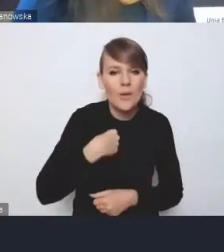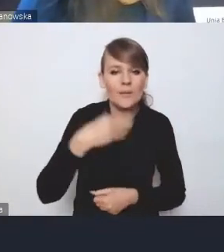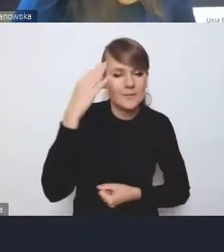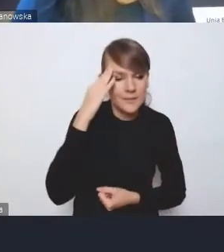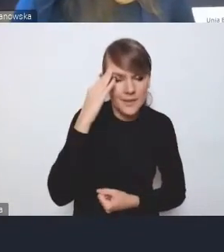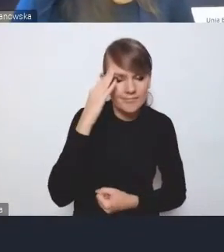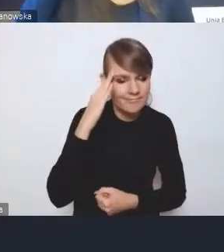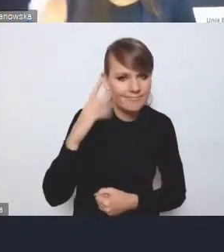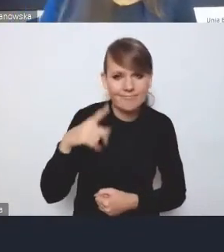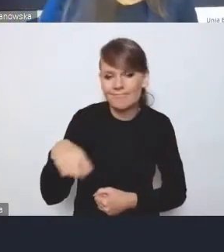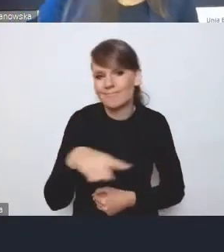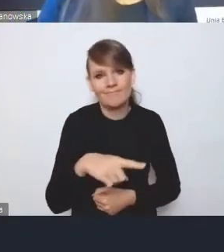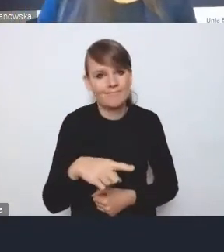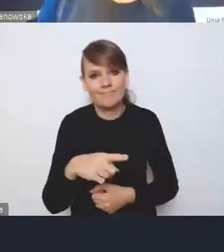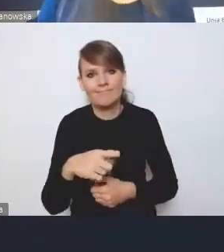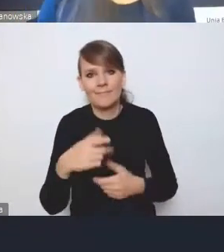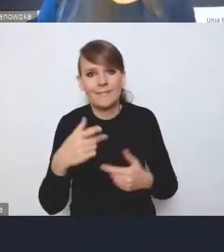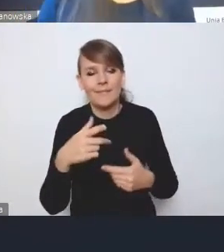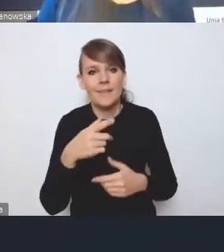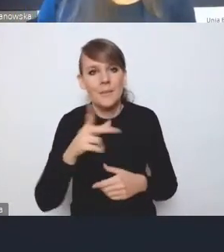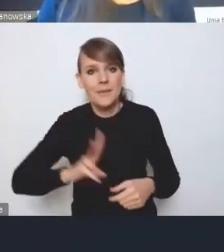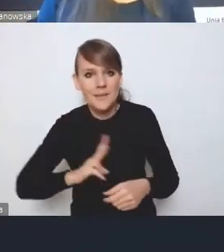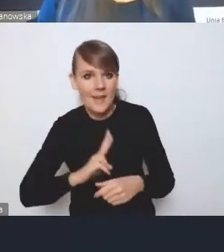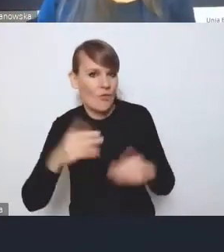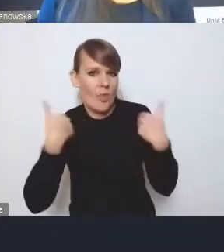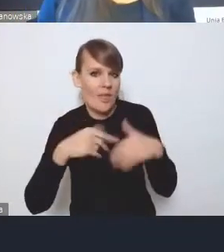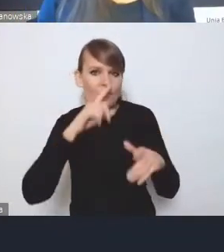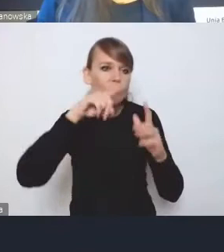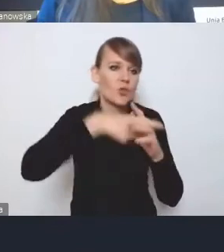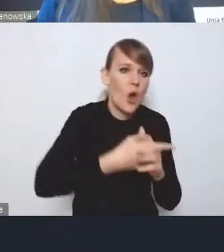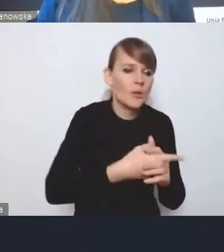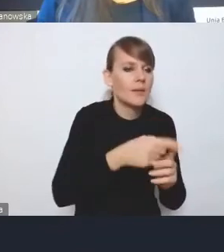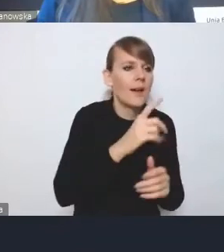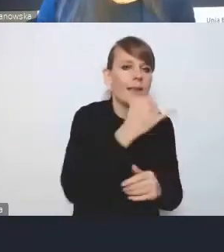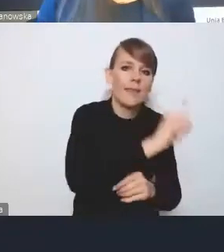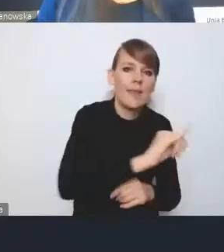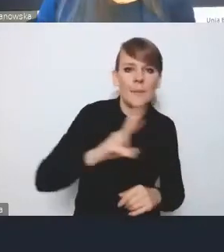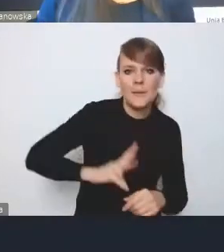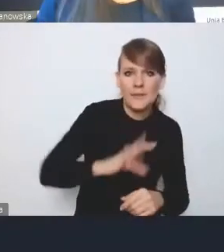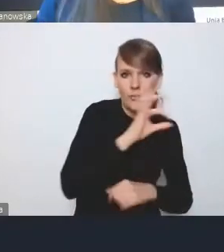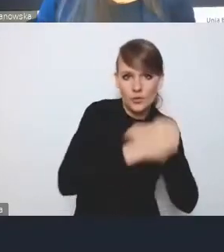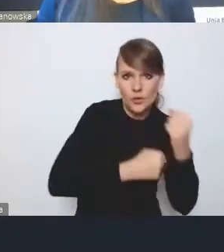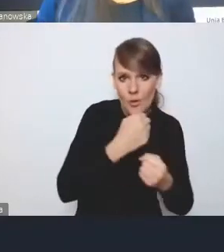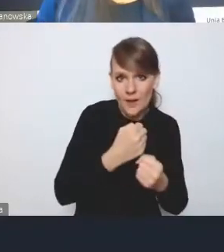żeby jeden resort wtrącał się w działania innego resortu. W związku z tym rzeczywiście tak jak pan słusznie zauważył,